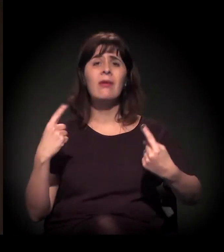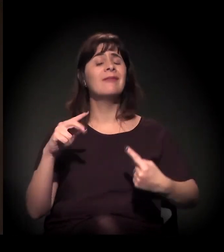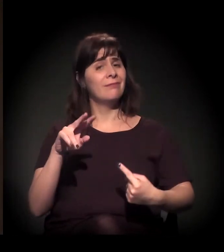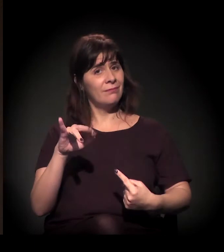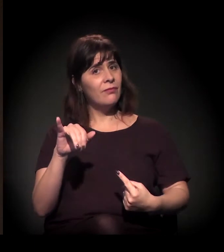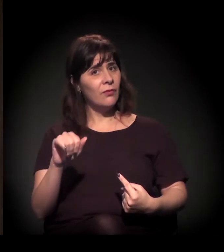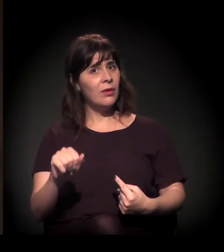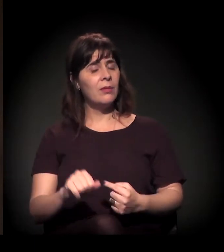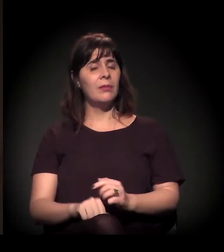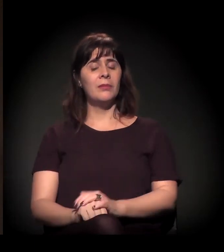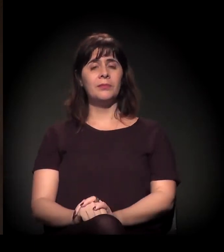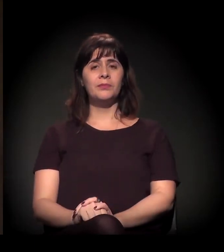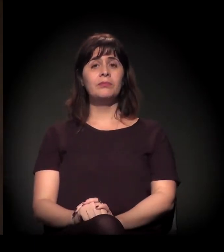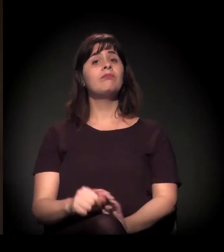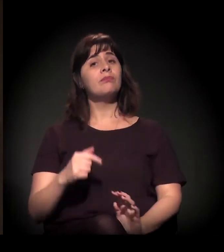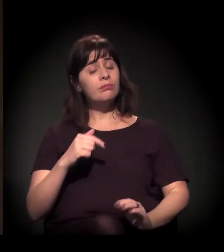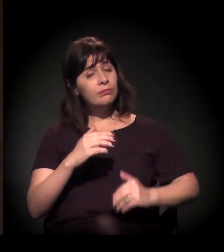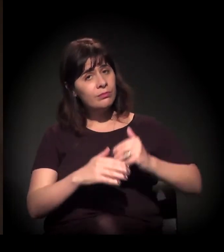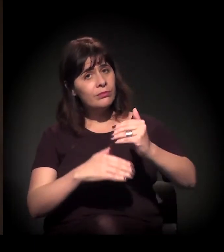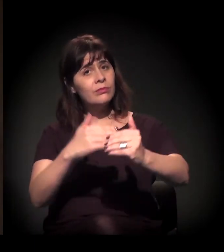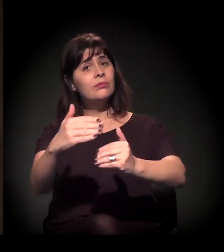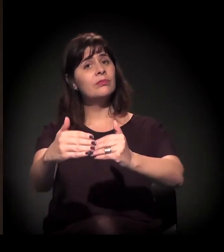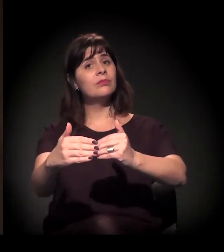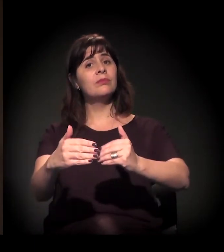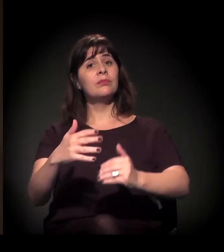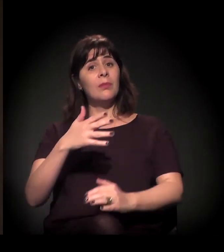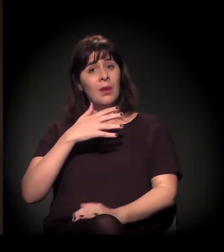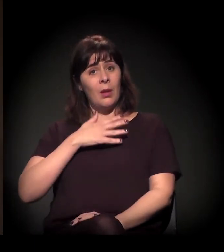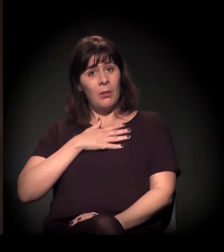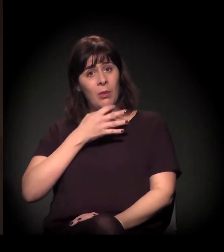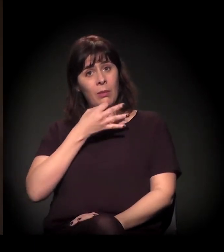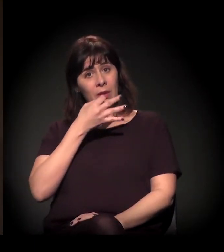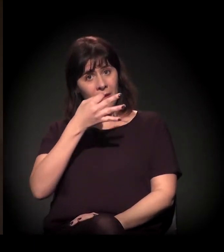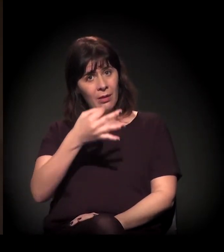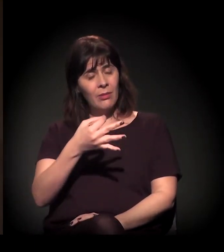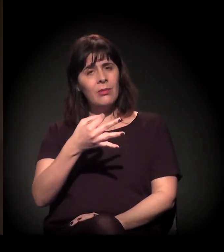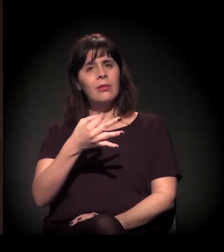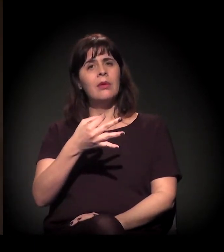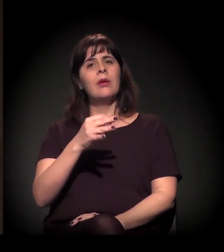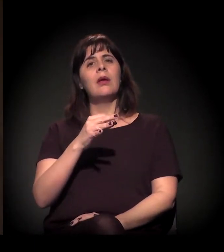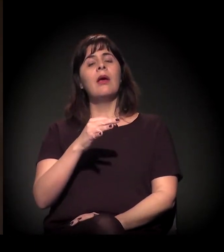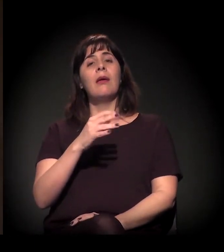E esse processo, em minha opinião, vem se intensificando